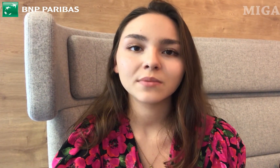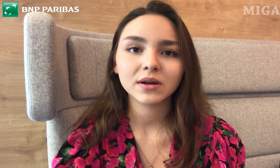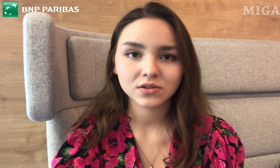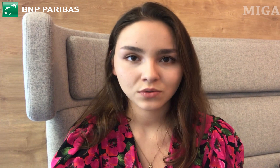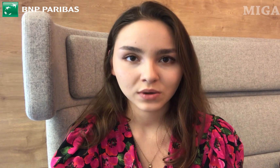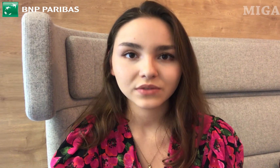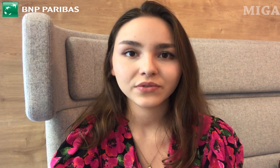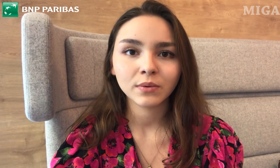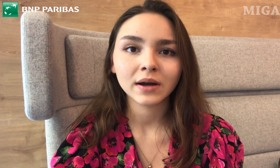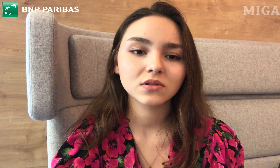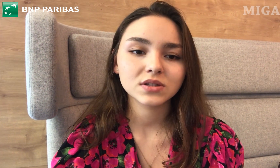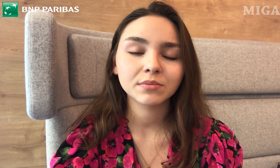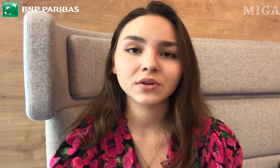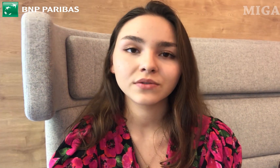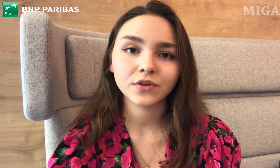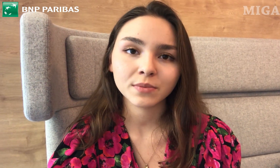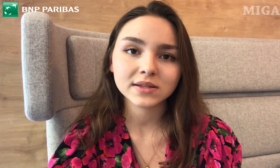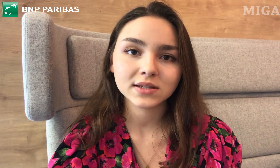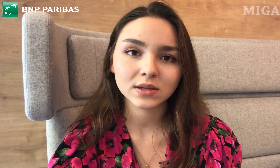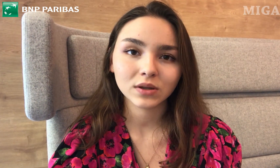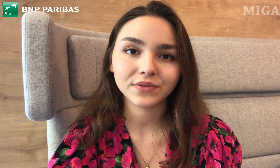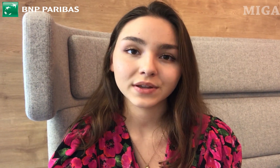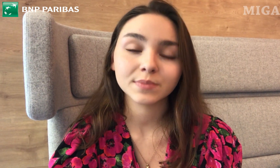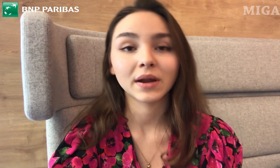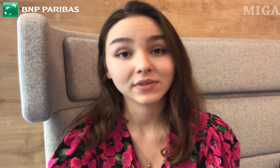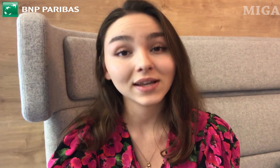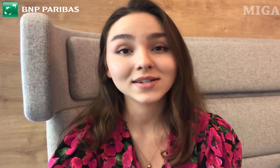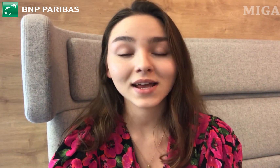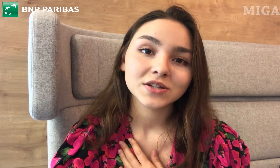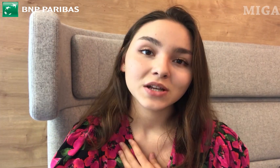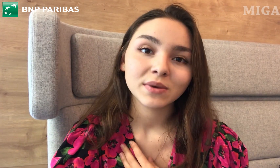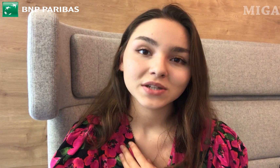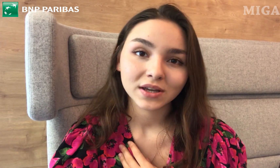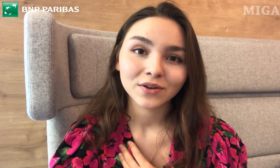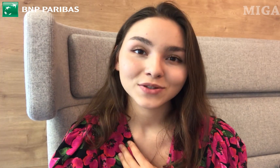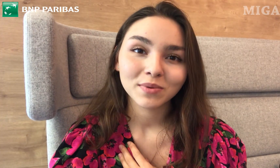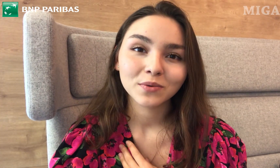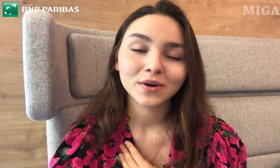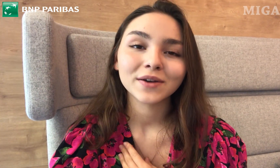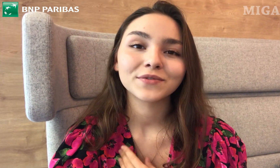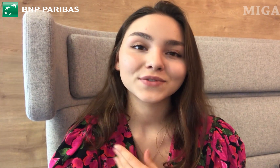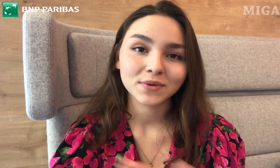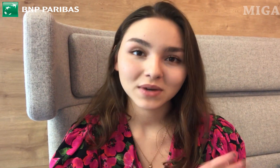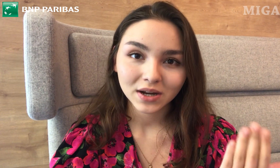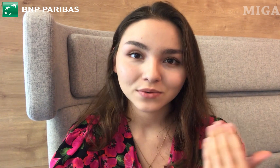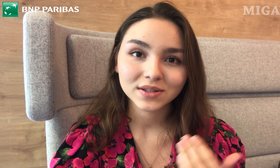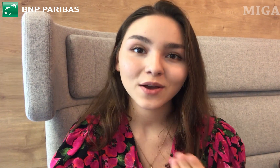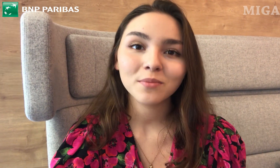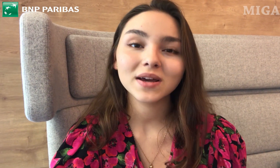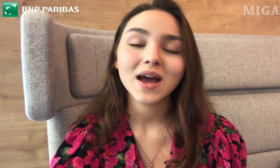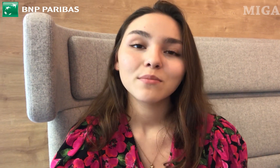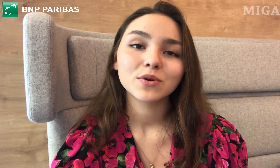i bardzo ułatwiła dostęp do informacji i załatwienie sprawy. Także jeżeli macie osoby głuche w swoim kręgu znajomych